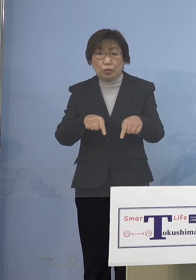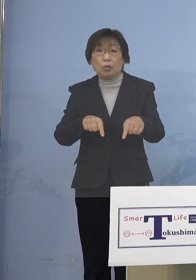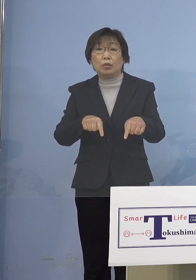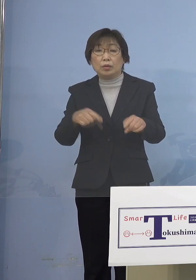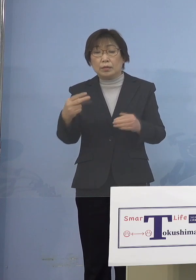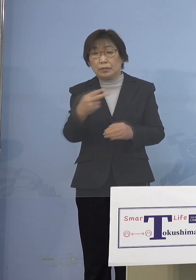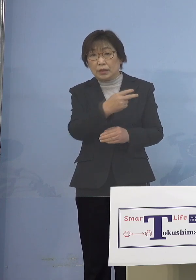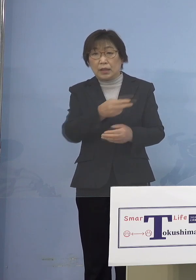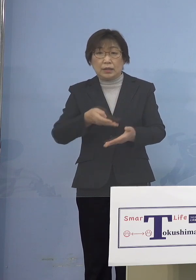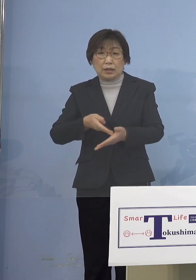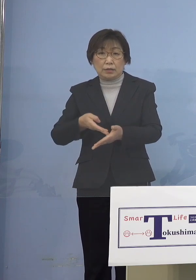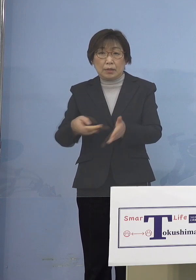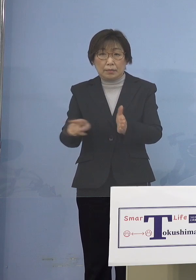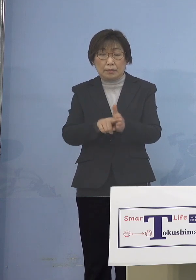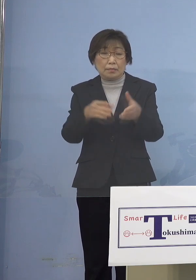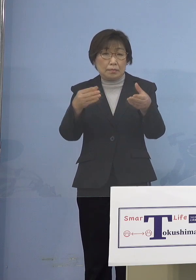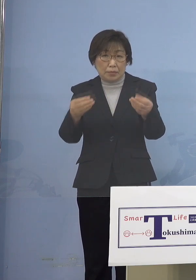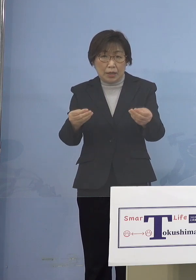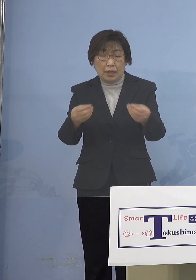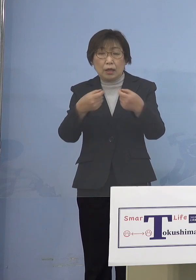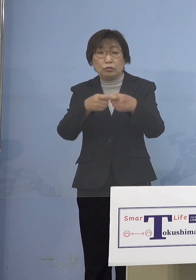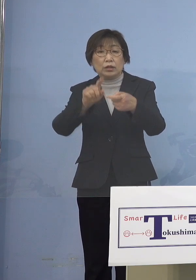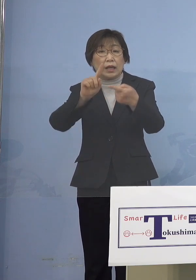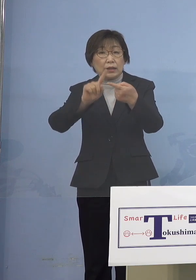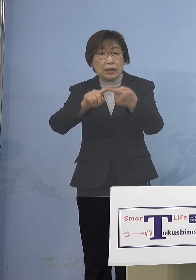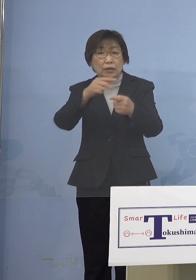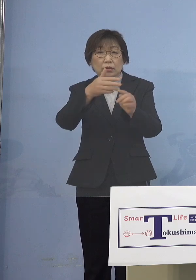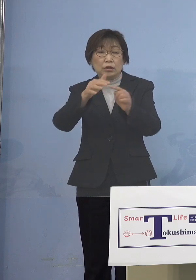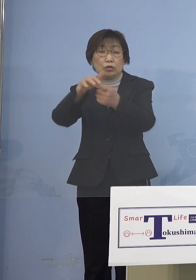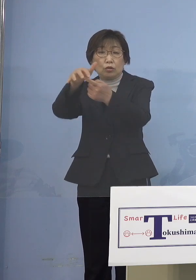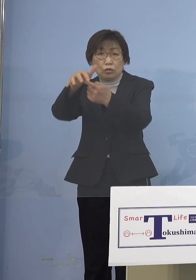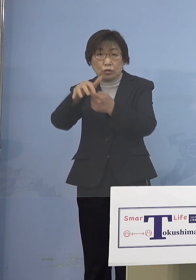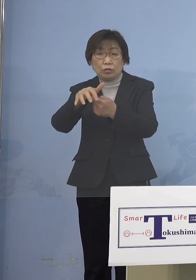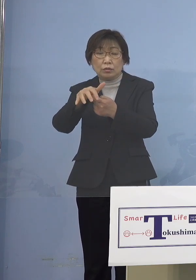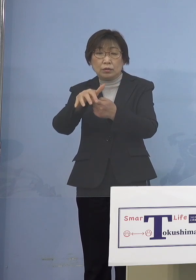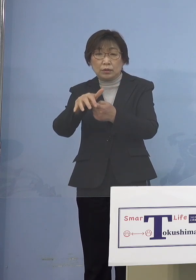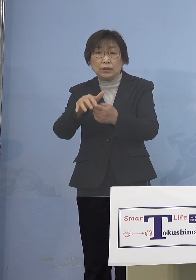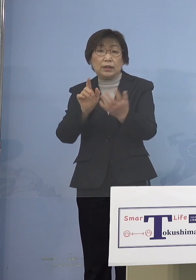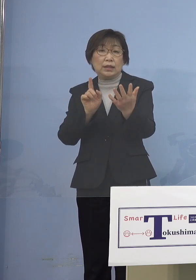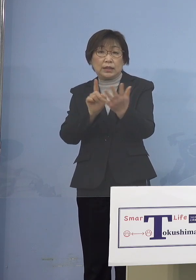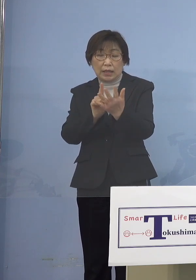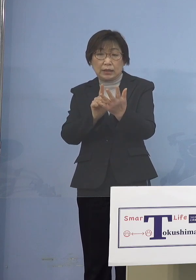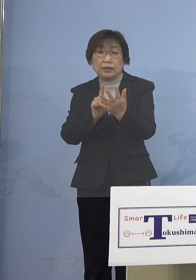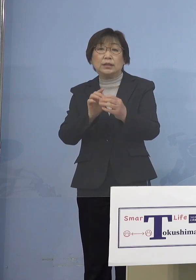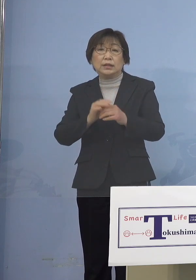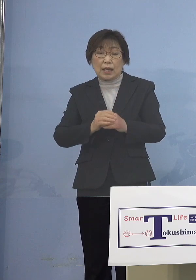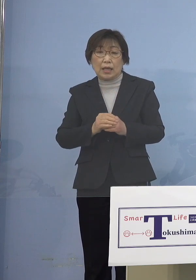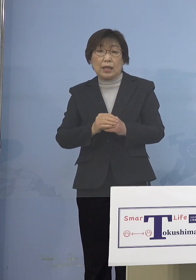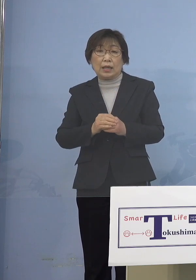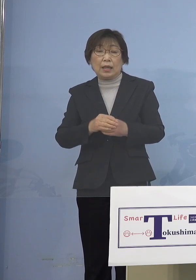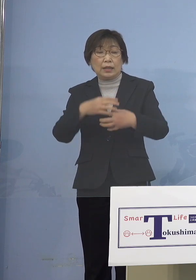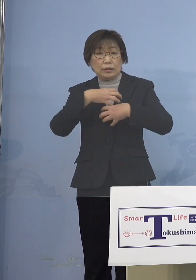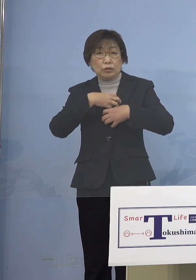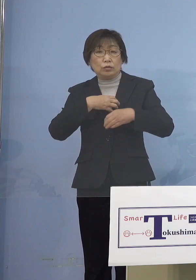具体的には市町村の方に 感染リスクの高い、屋内運動を伴う行事